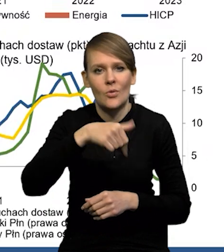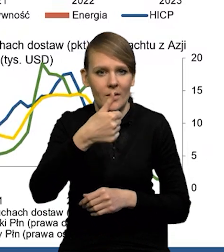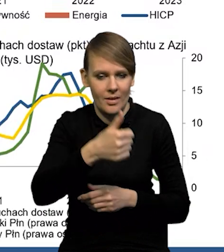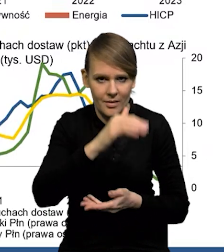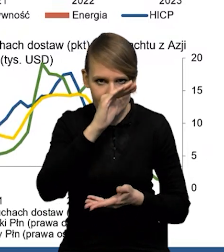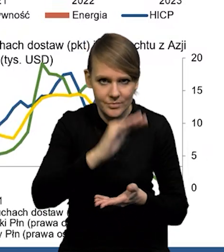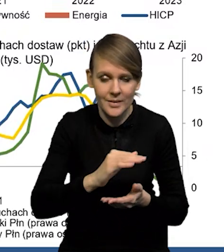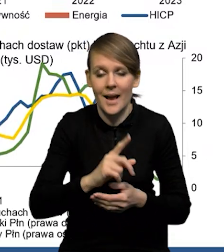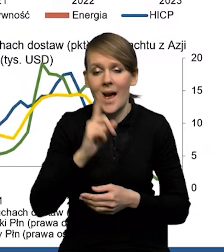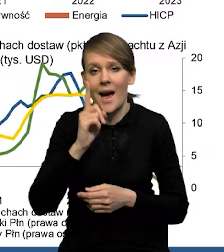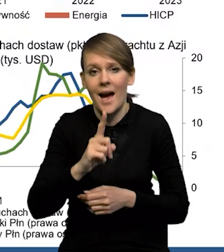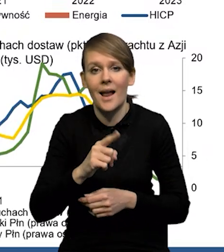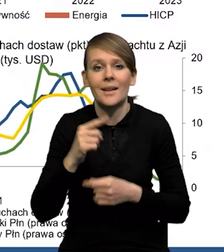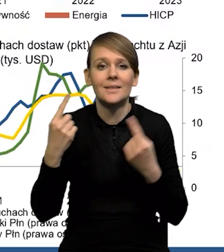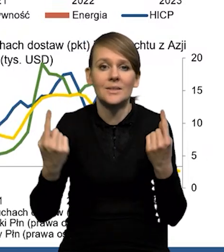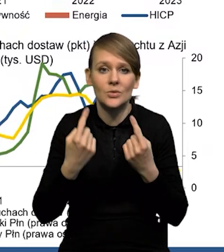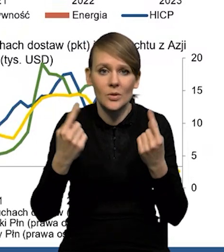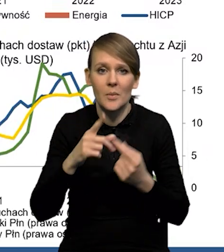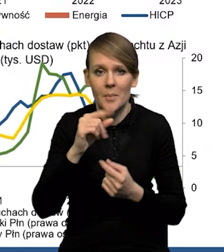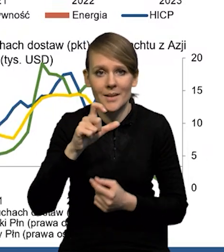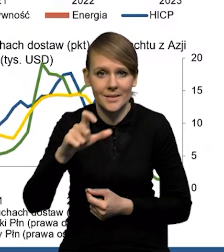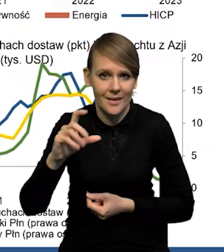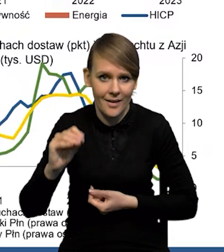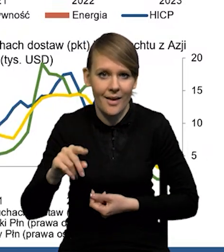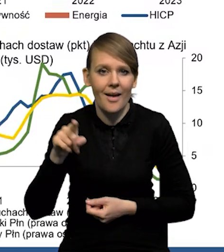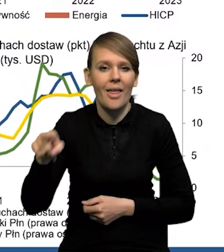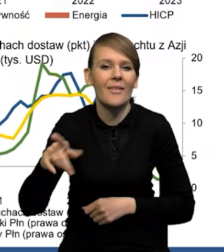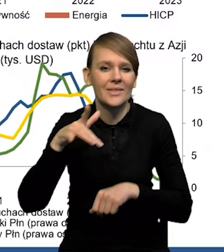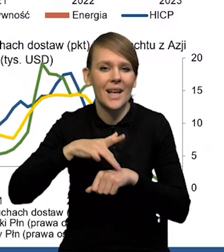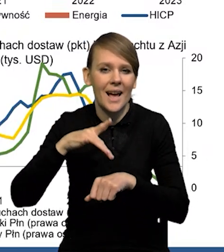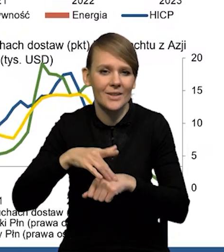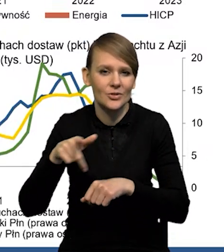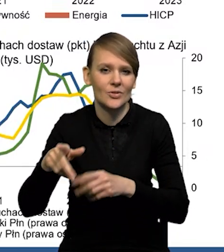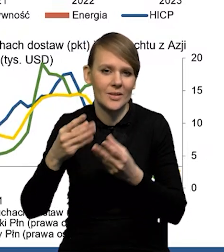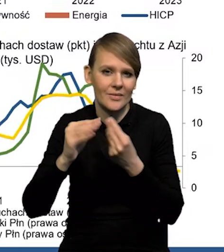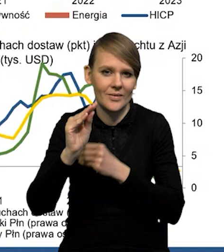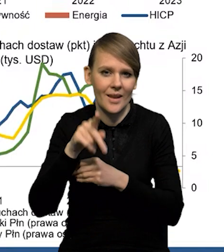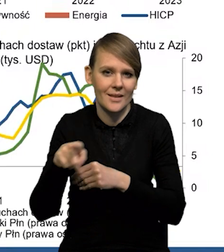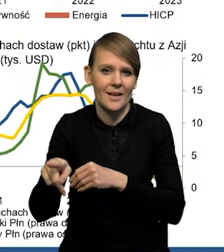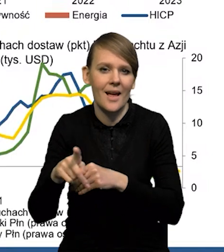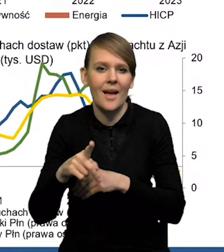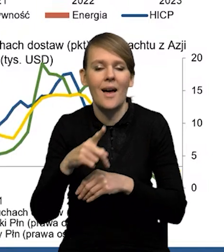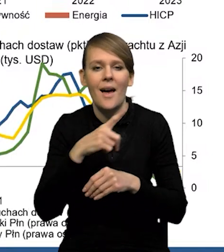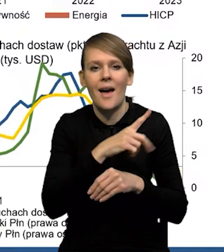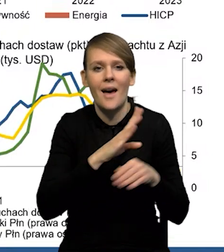natomiast w przypadku deflatora PC, to jest ten indeks, na który w większym stopniu patrzy Rezerwa Federalna,